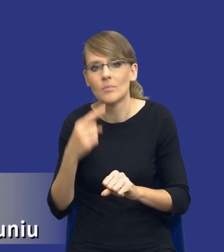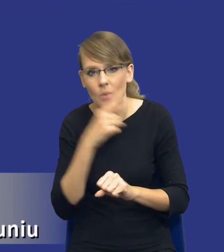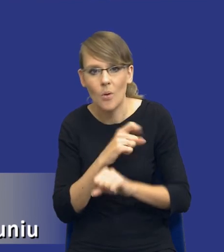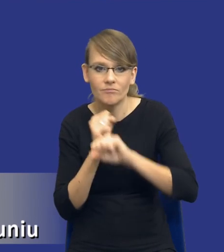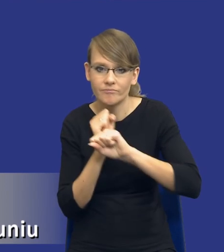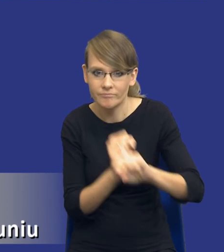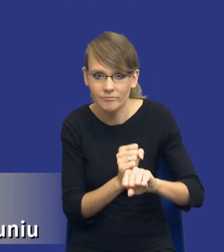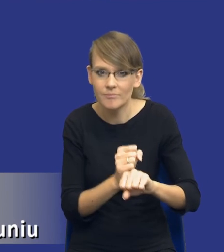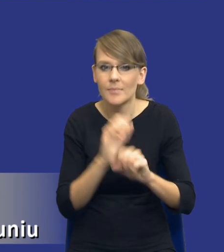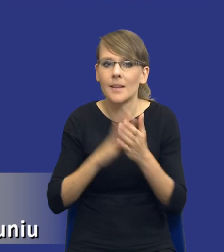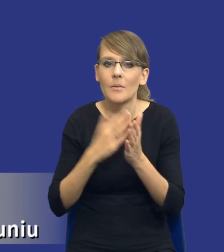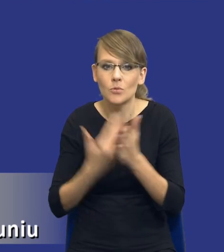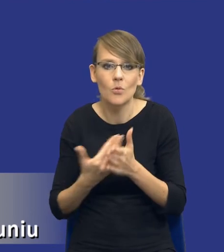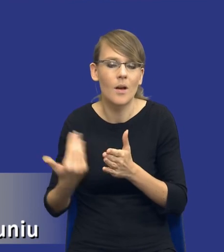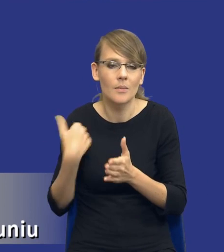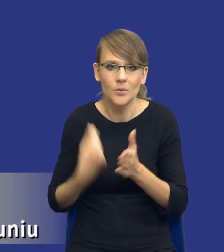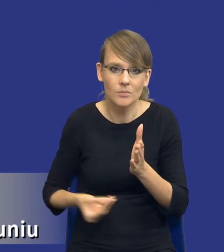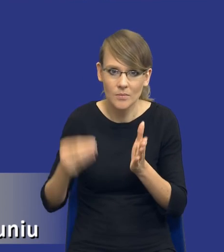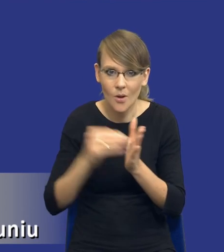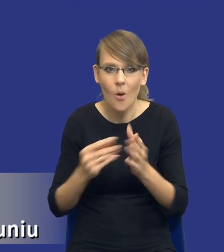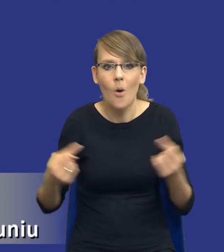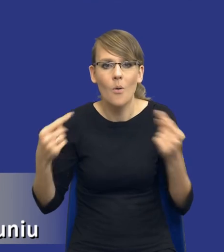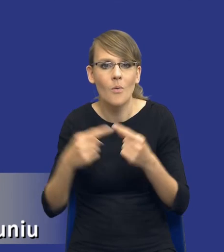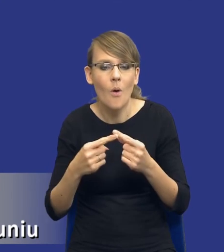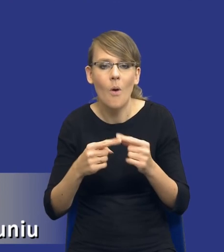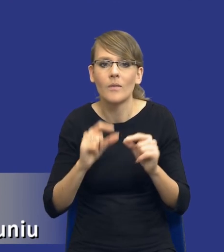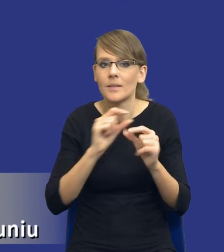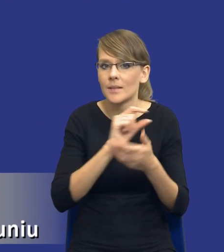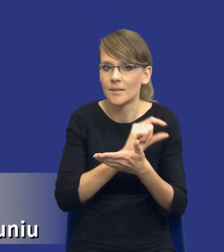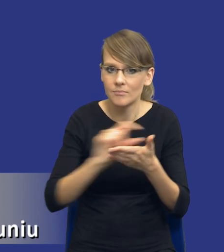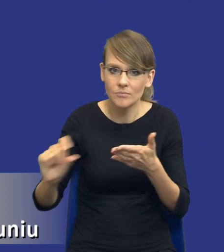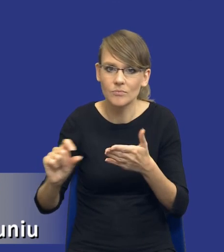poprzez, nie wiem, wprowadzanie odpowiednich klauzul modyfikacjnych do umowy w sprawie zamówienia